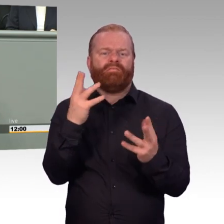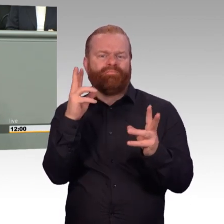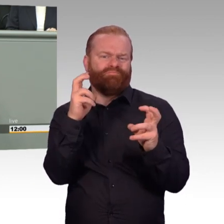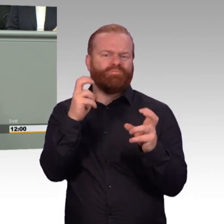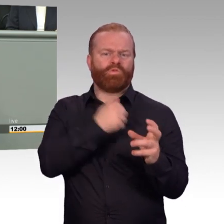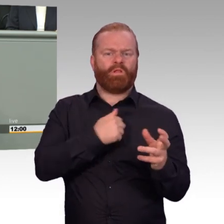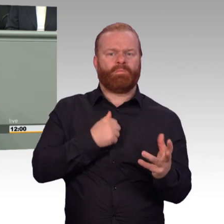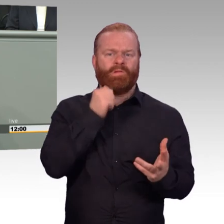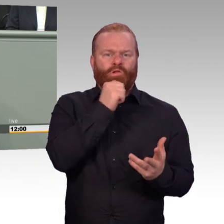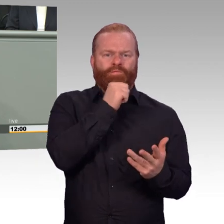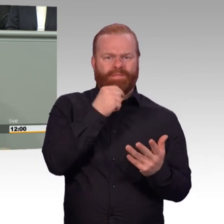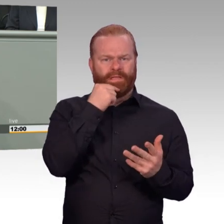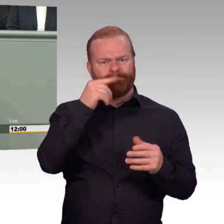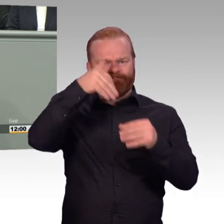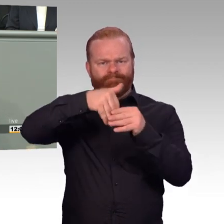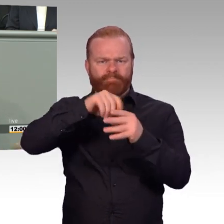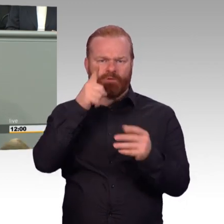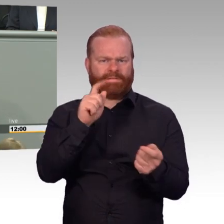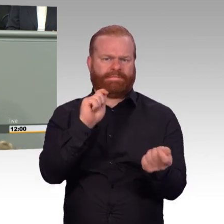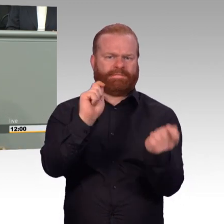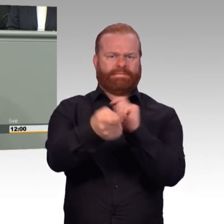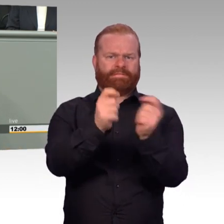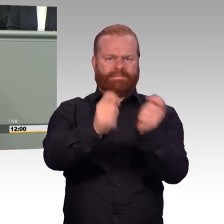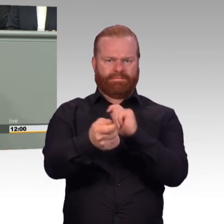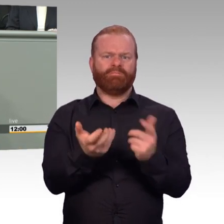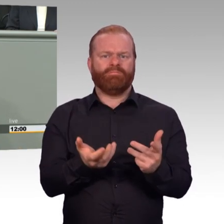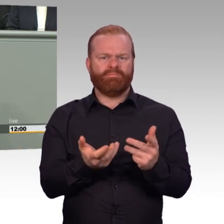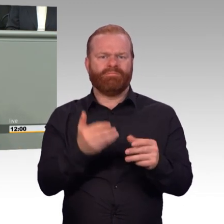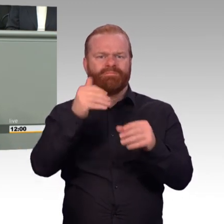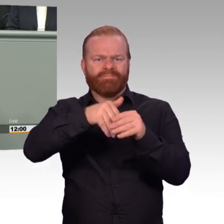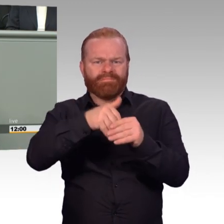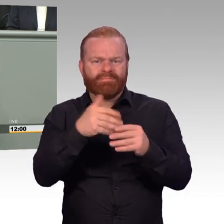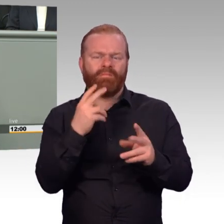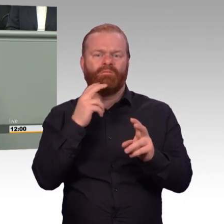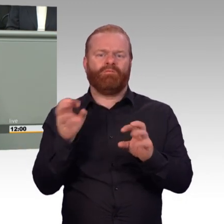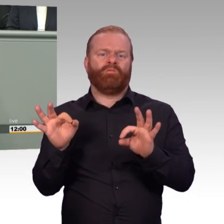Sie möchten den Reservistendienst attraktiver machen, wie man hier lesen kann, möchten mehr Reservisten gewinnen,